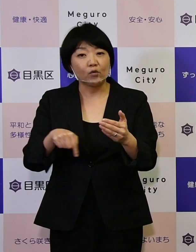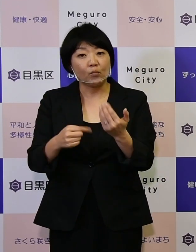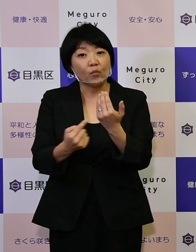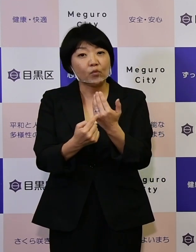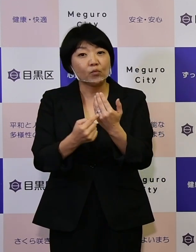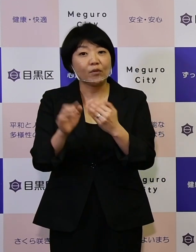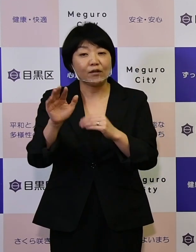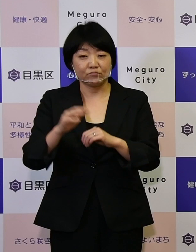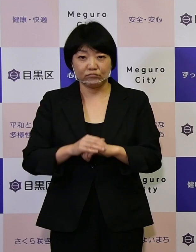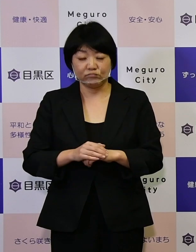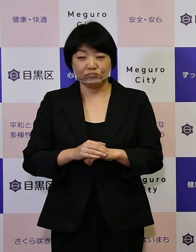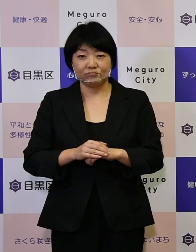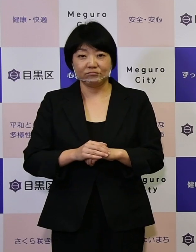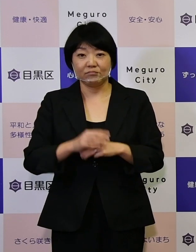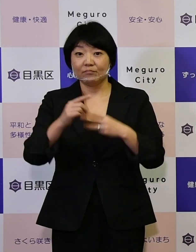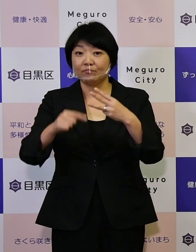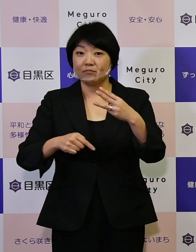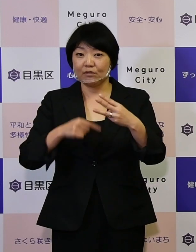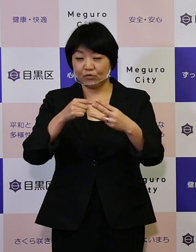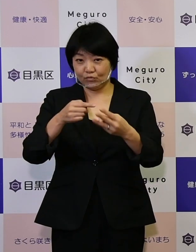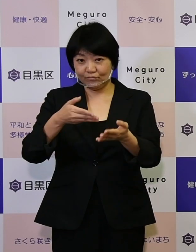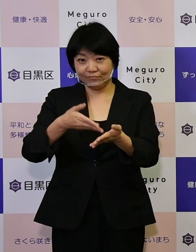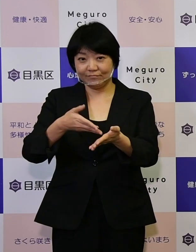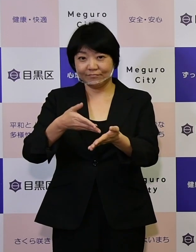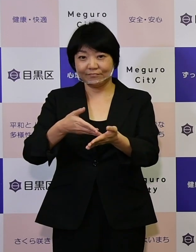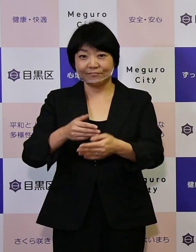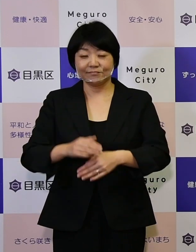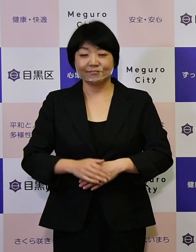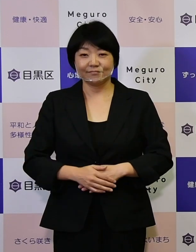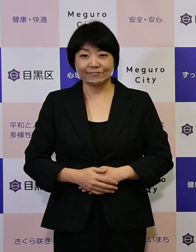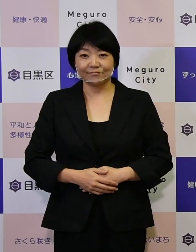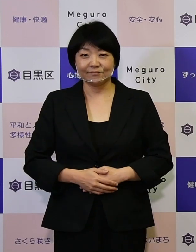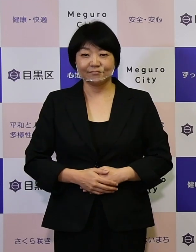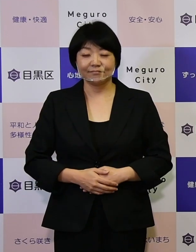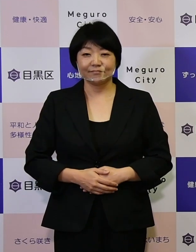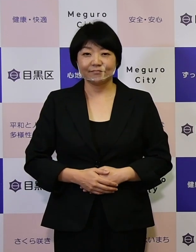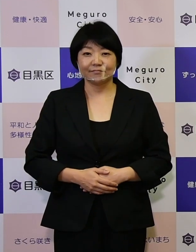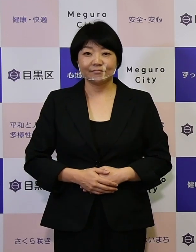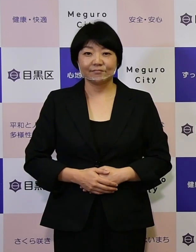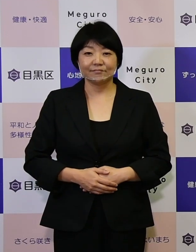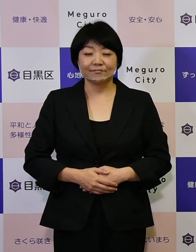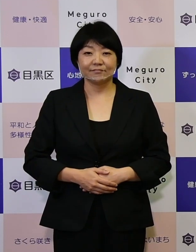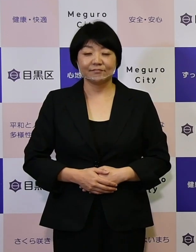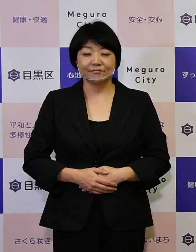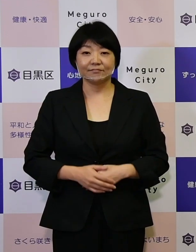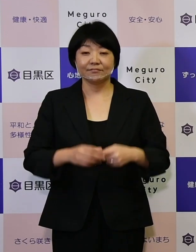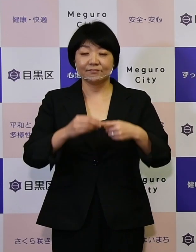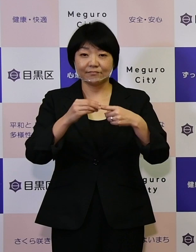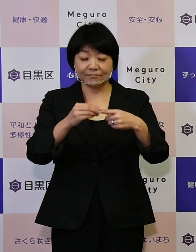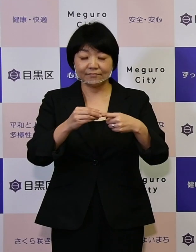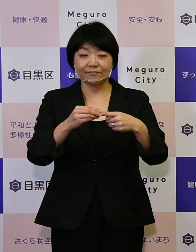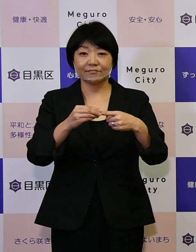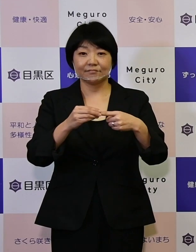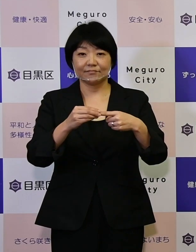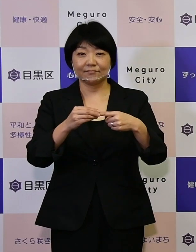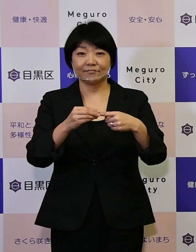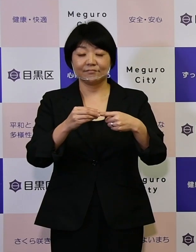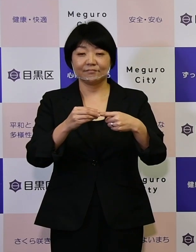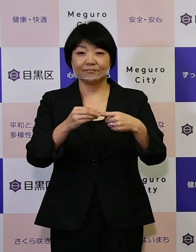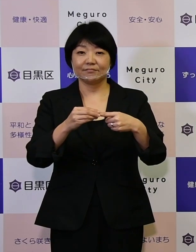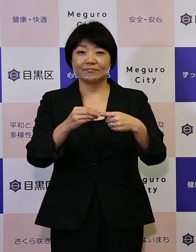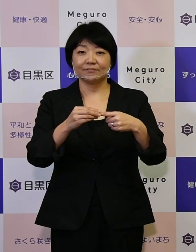3つほどご紹介をさせていただきたいと思いますけれども、 まず1つ目です。